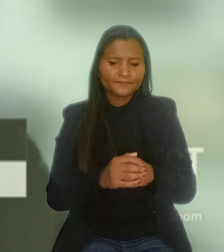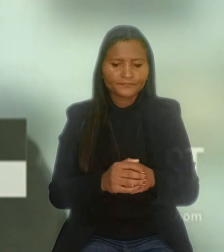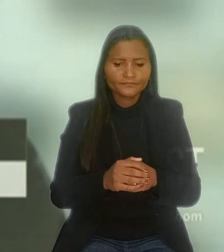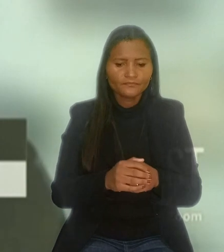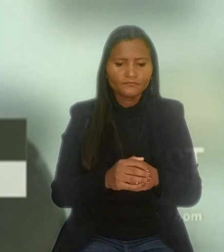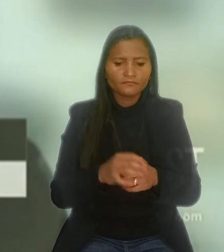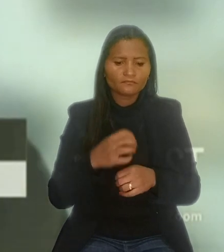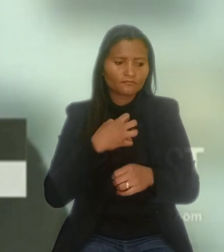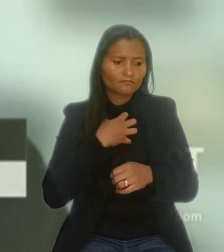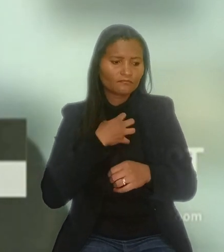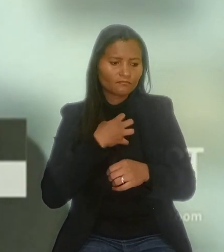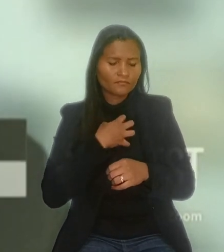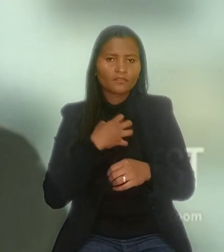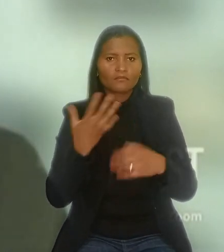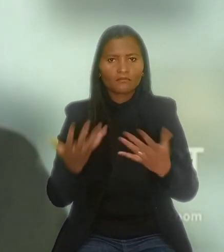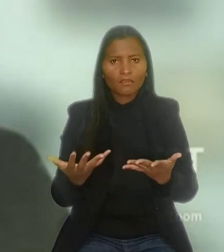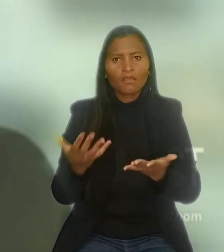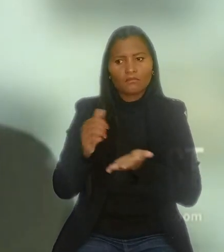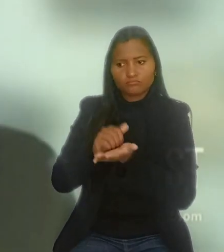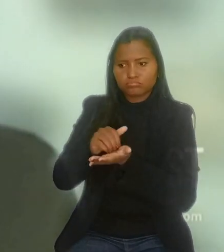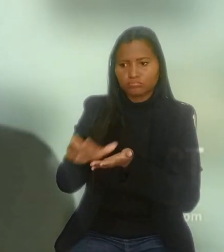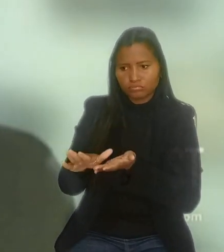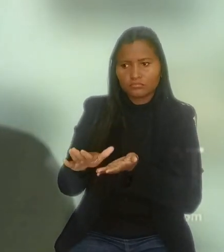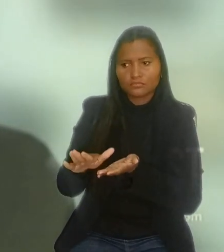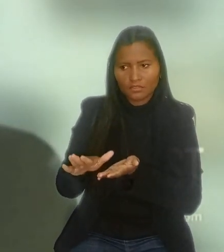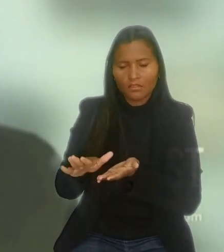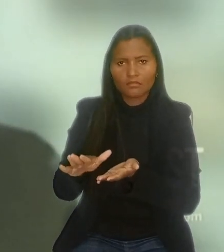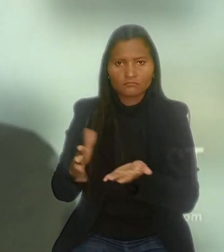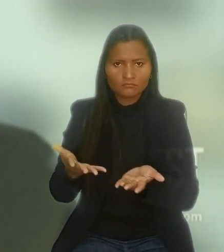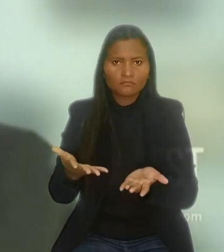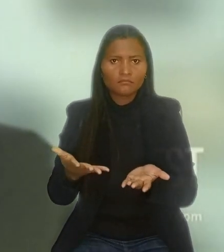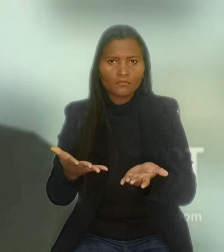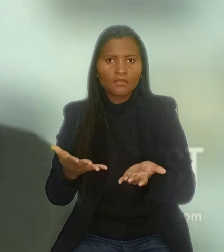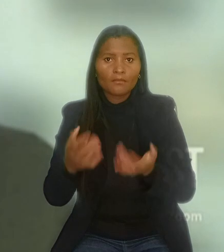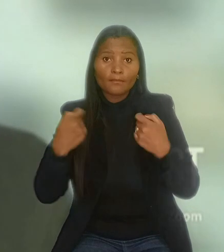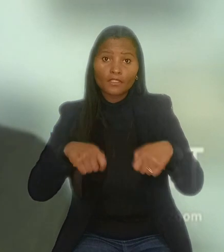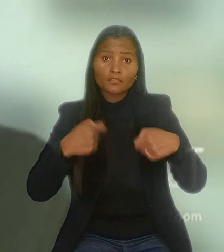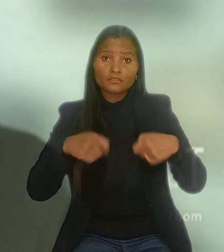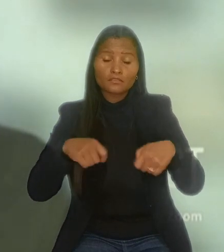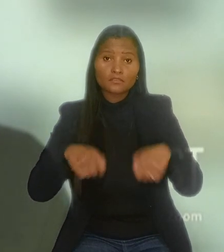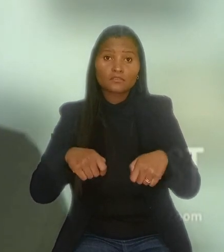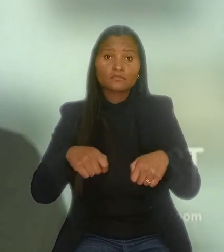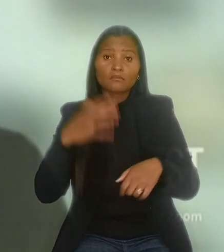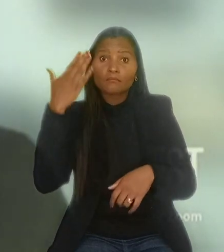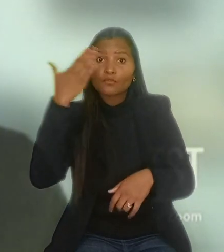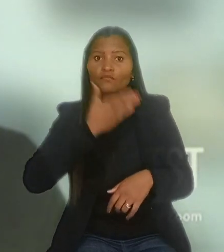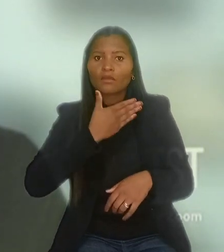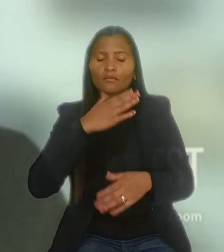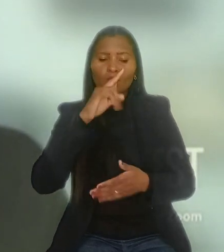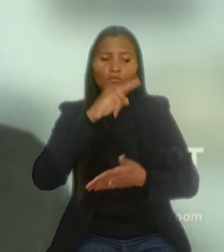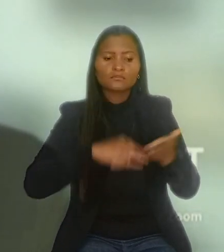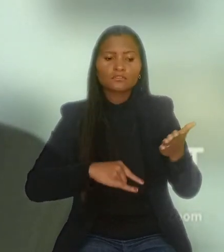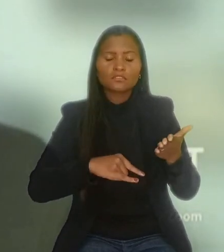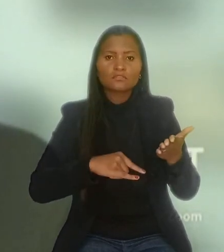no sentido de que a validade da dispensa do empregado reabilitado ou com deficiência está condicionada à comprovação de contratação prévia,